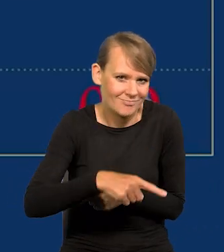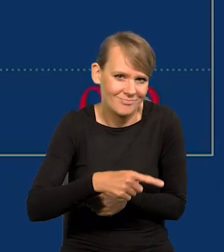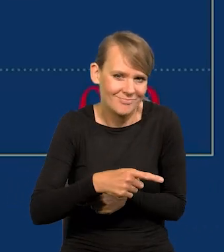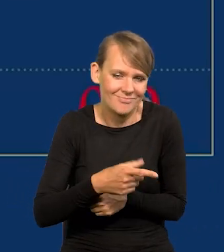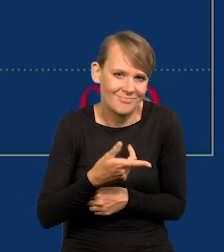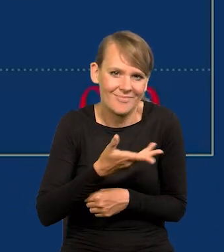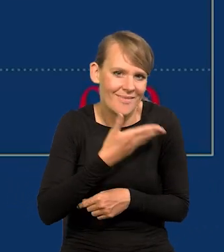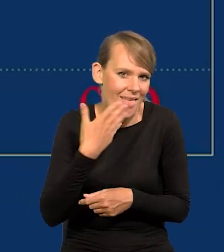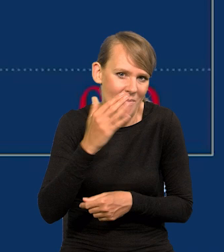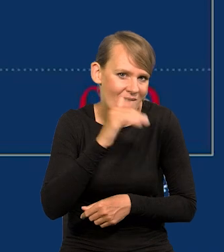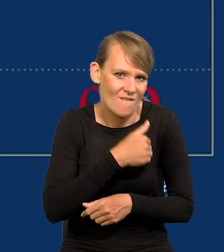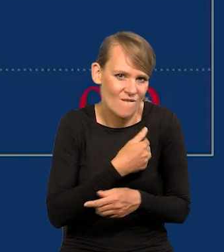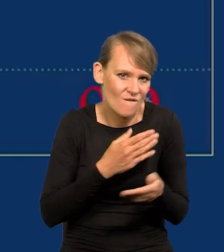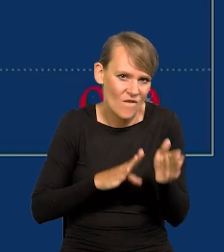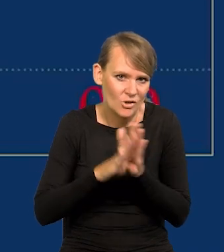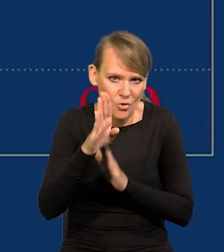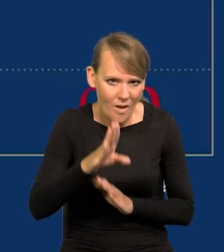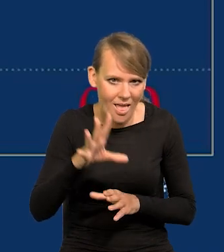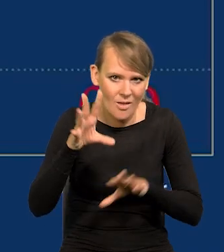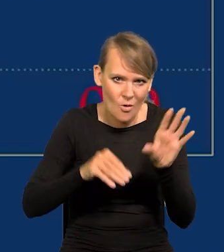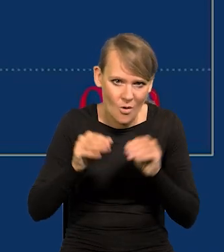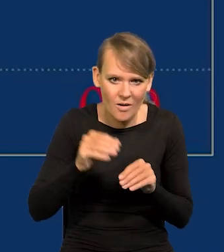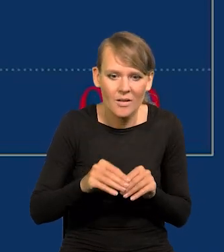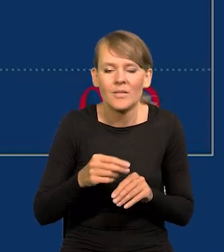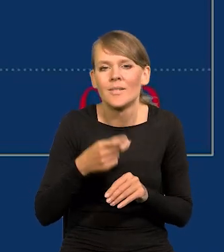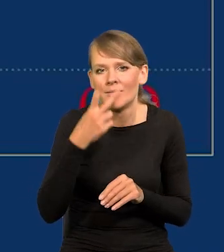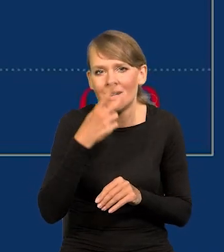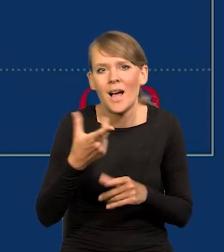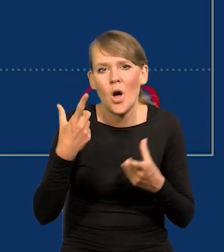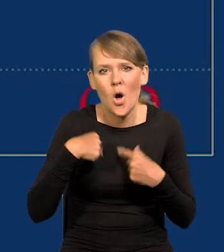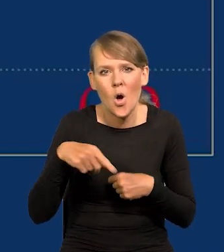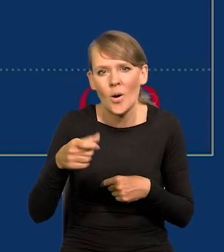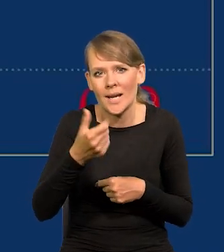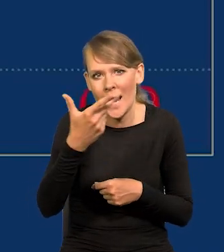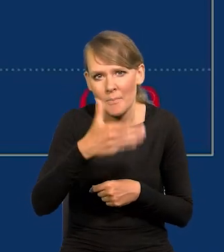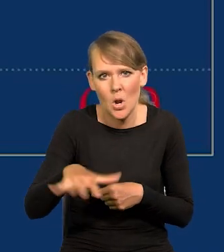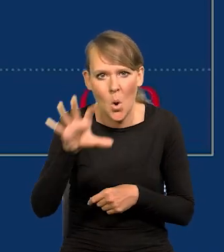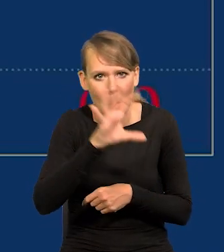patrząc z upływem czasu na odtworzenia kilka milionów, którzy oglądają naszą konferencję,